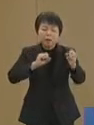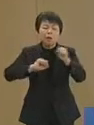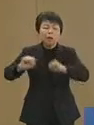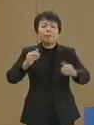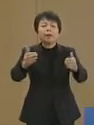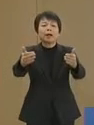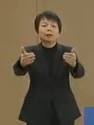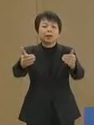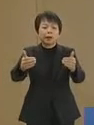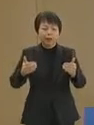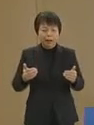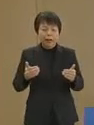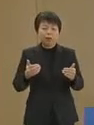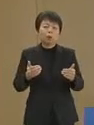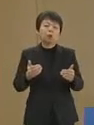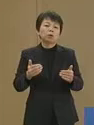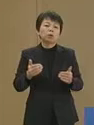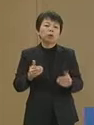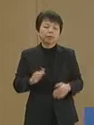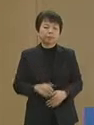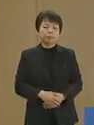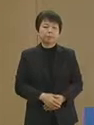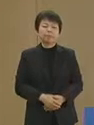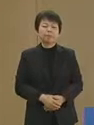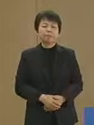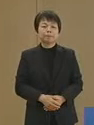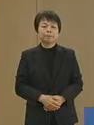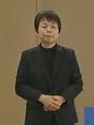なくてはいけないということです